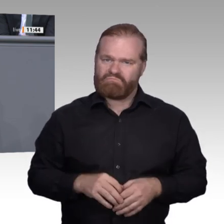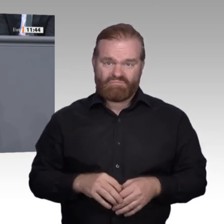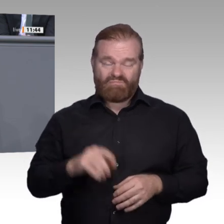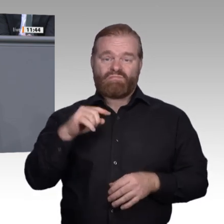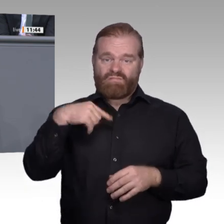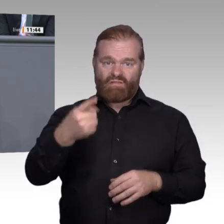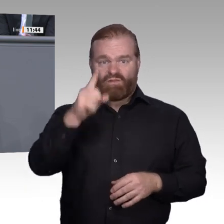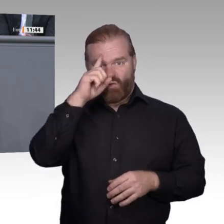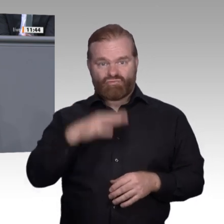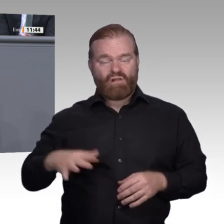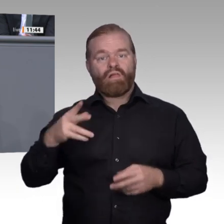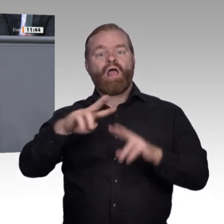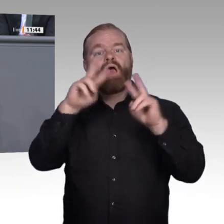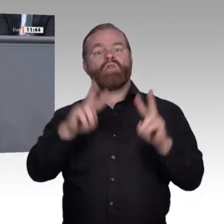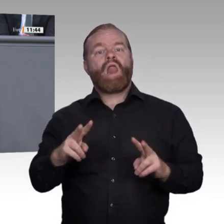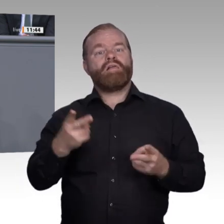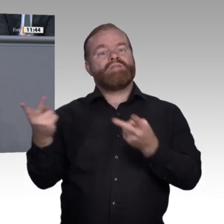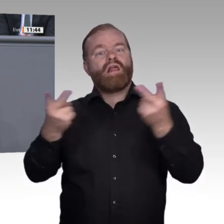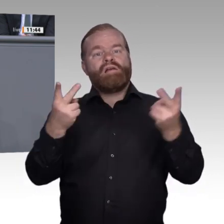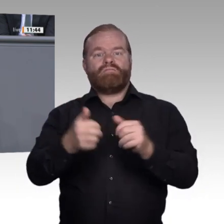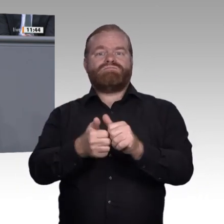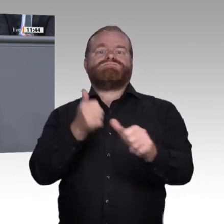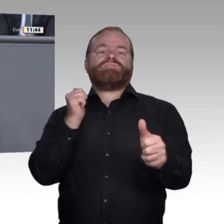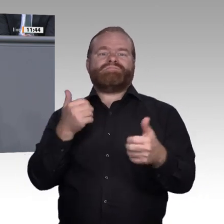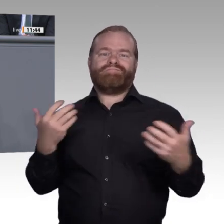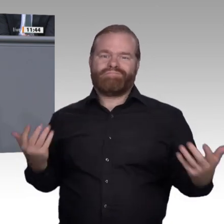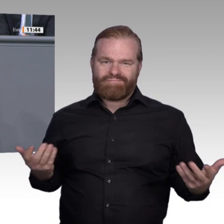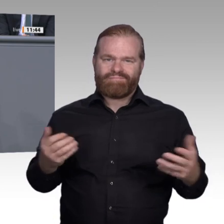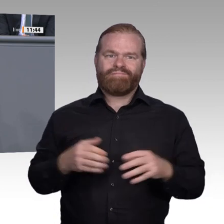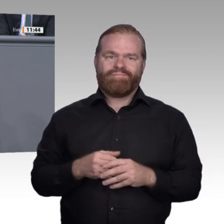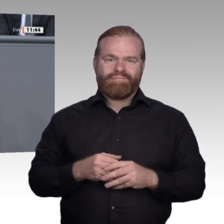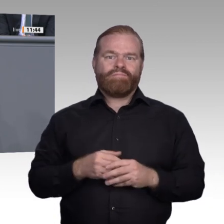ist bereits in gutem Gange und hilft, den Wandel erfolgreich zu gestalten. Stichwort